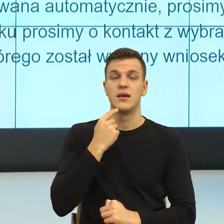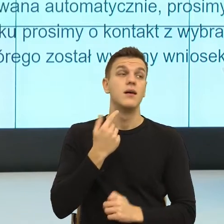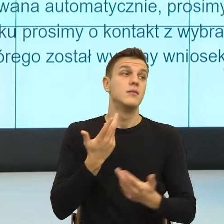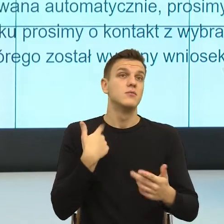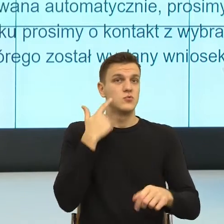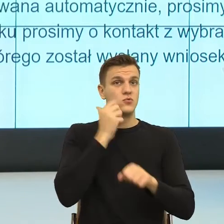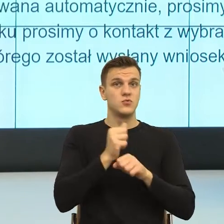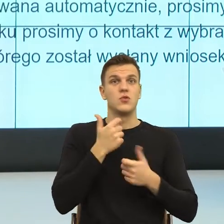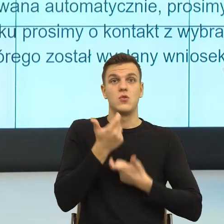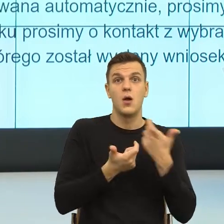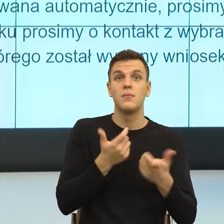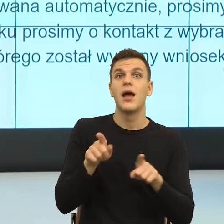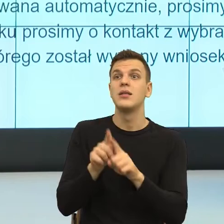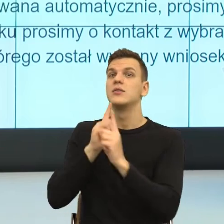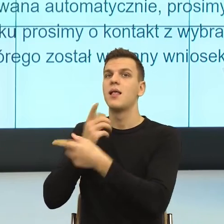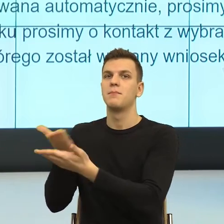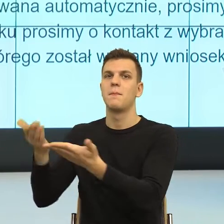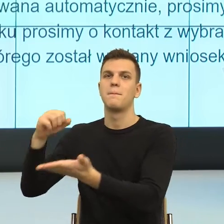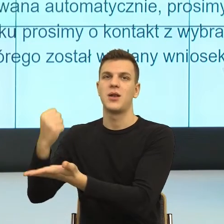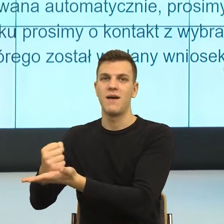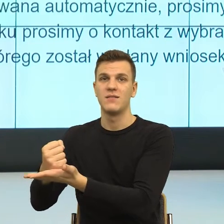polega na tym, że nazywam potencjalną emocję.